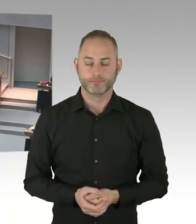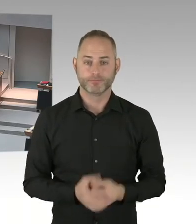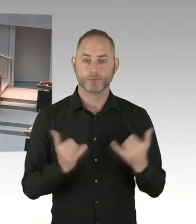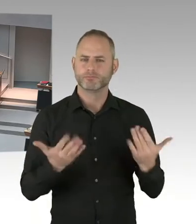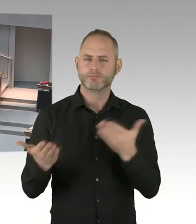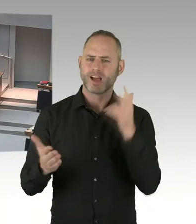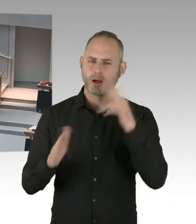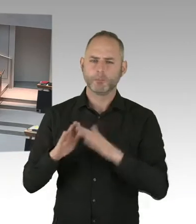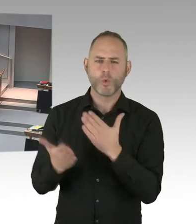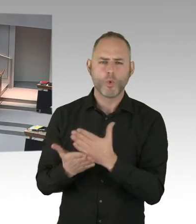(Präsidium) Herr Regierender Bürgermeister, bitte schön.